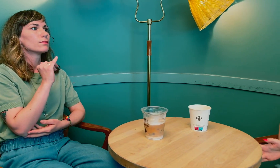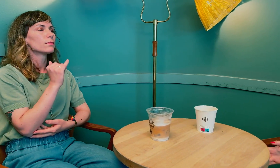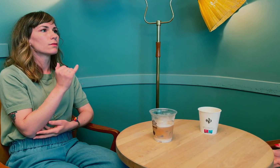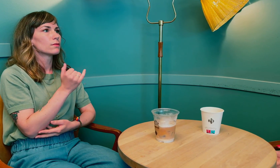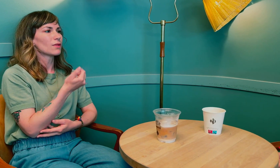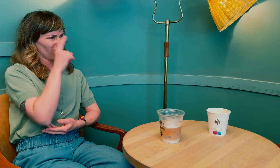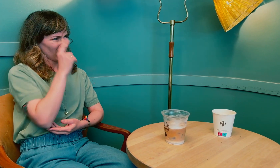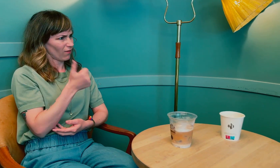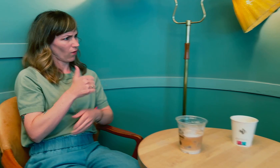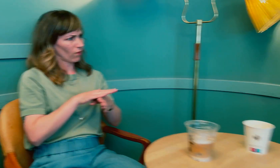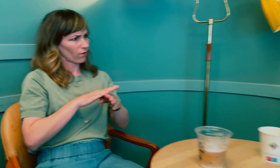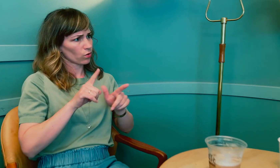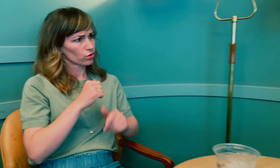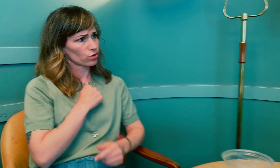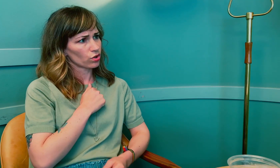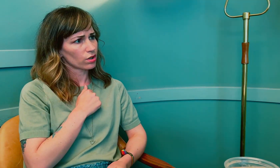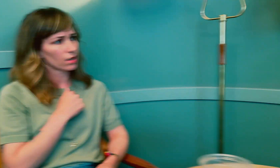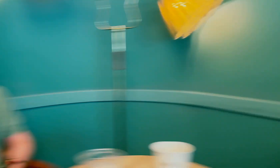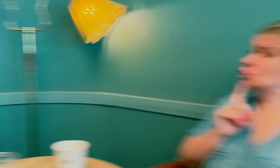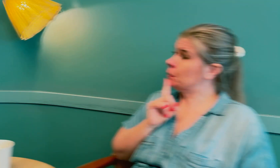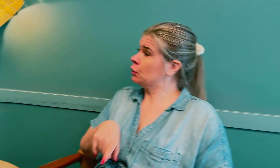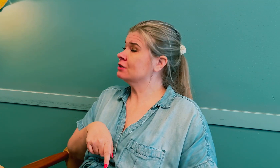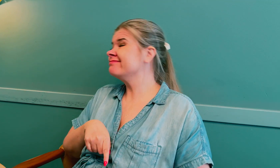Vet du hvorfor de føler seg utrygge?